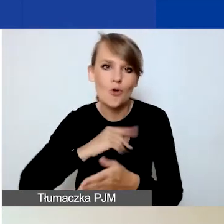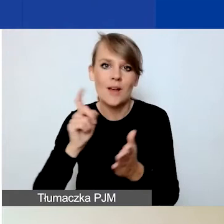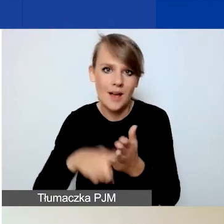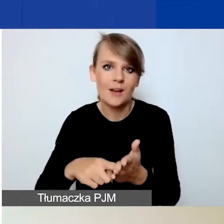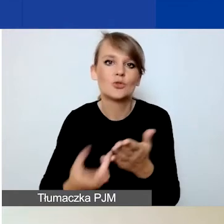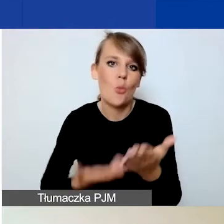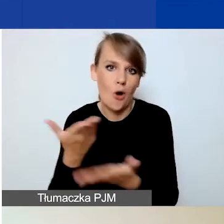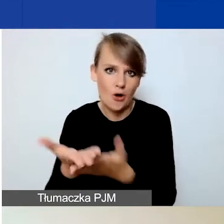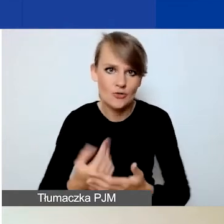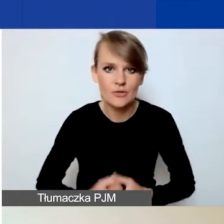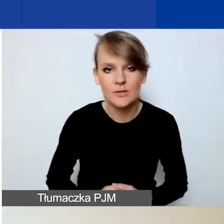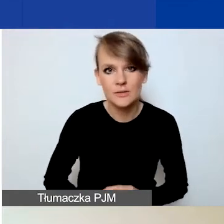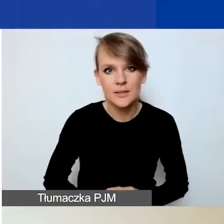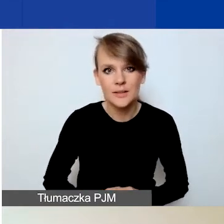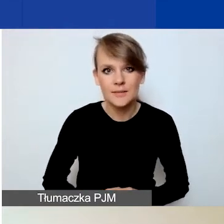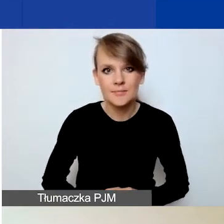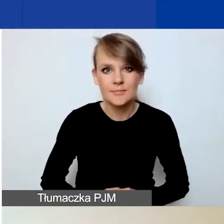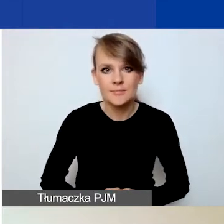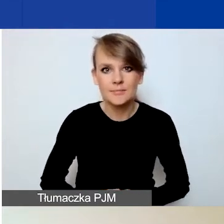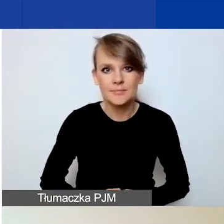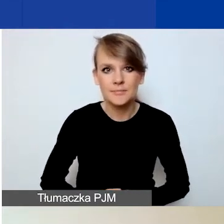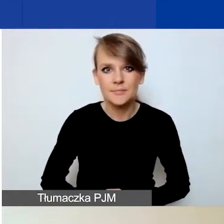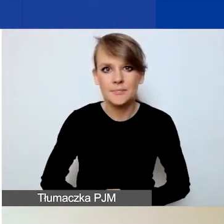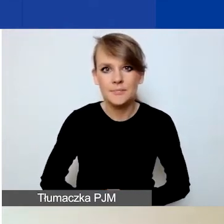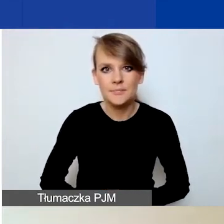Tutaj zachęcam